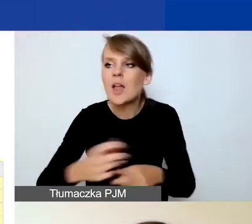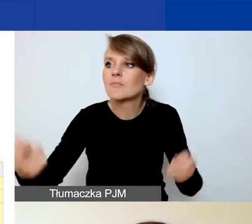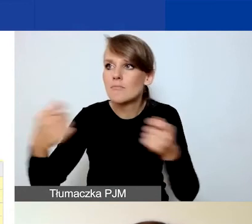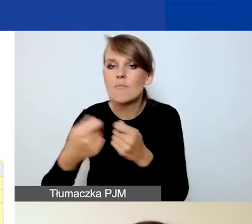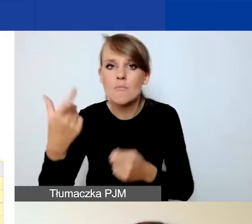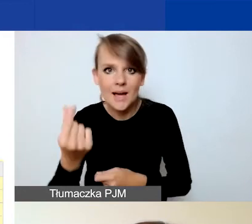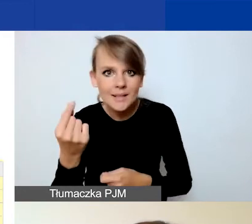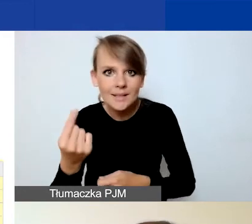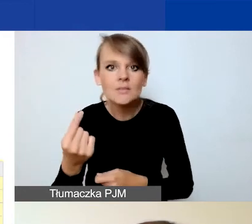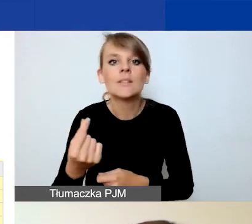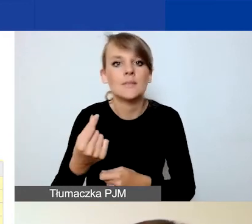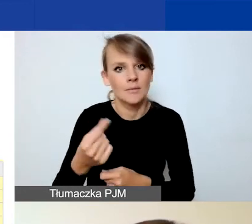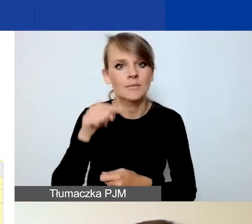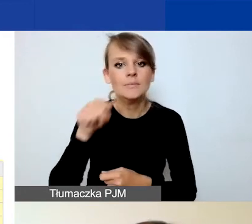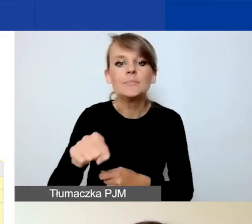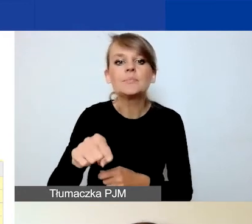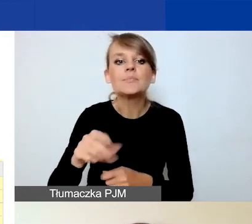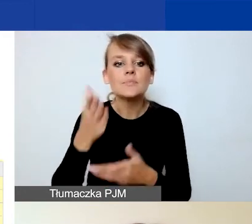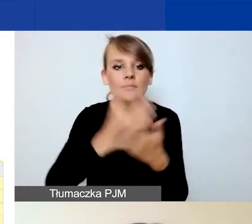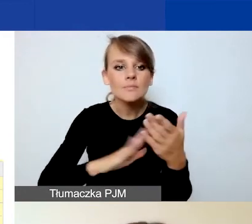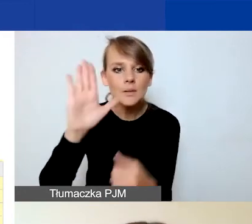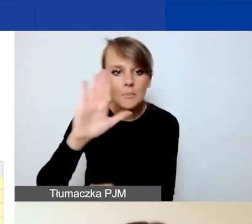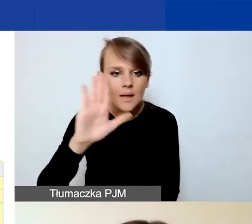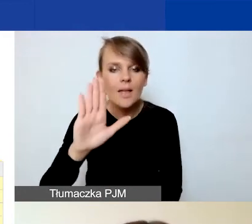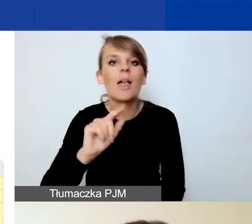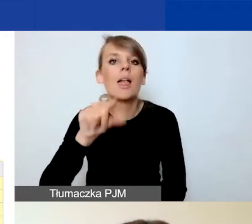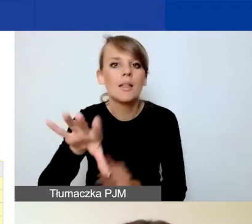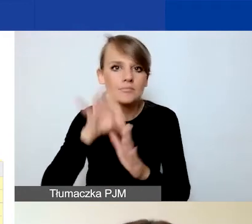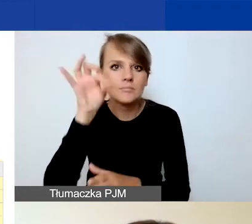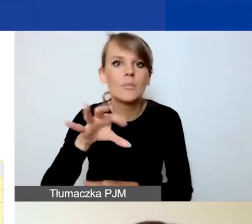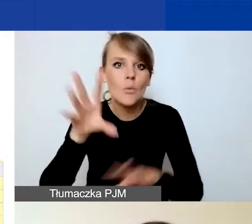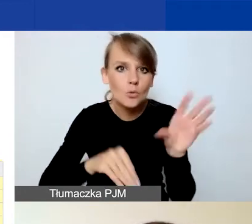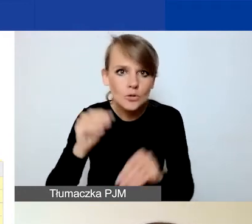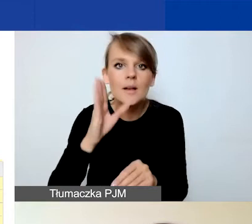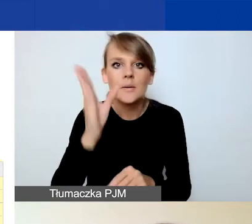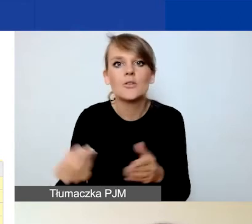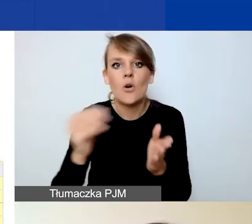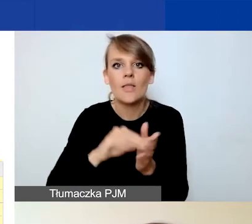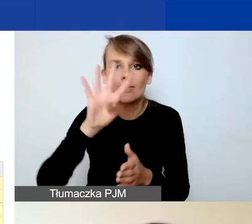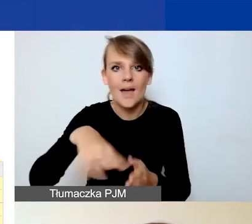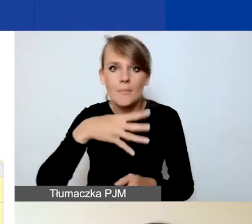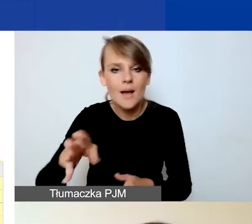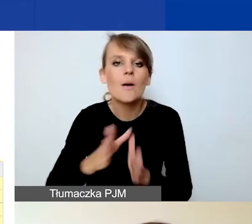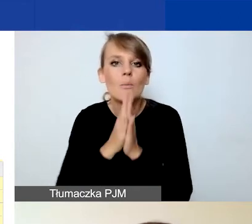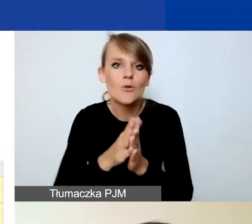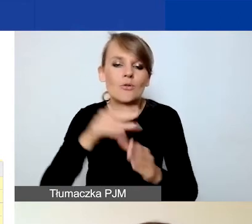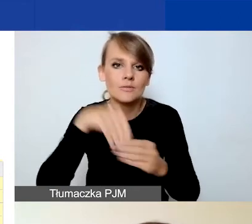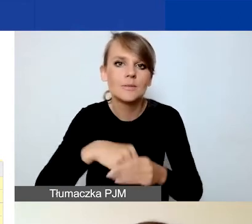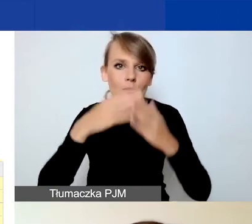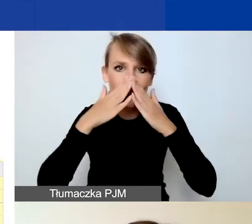to po zaznaczeniu tego w części B w budżecie pojawi się dodatkowa tabela, w której prosimy o wykazanie kosztów